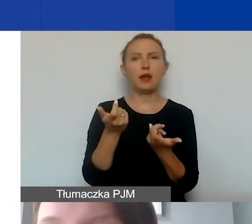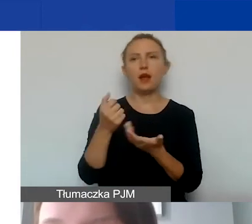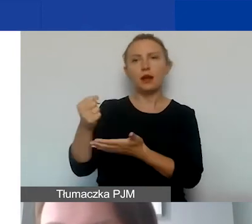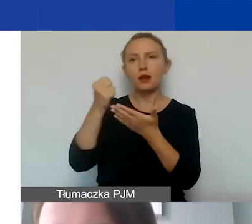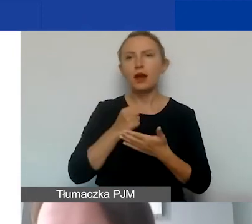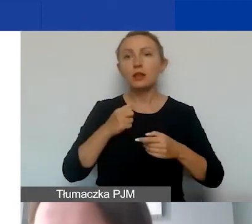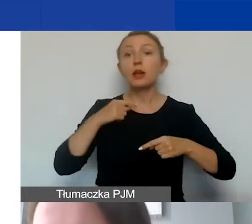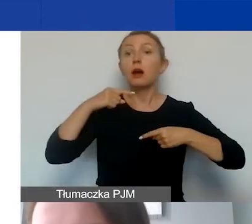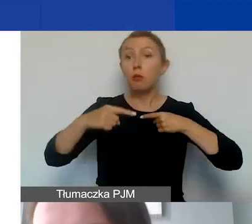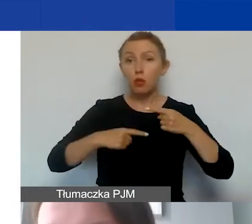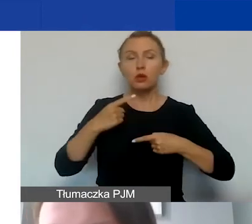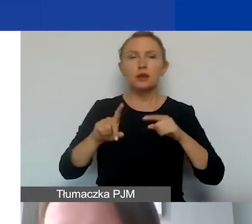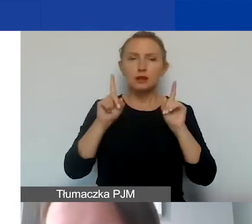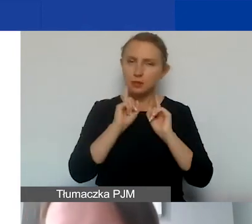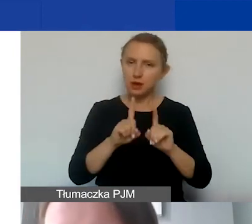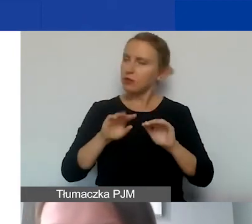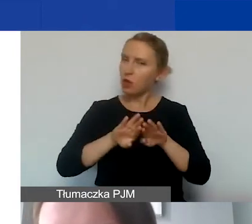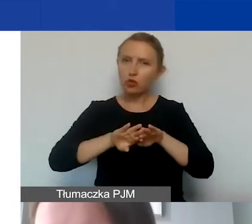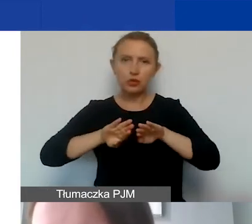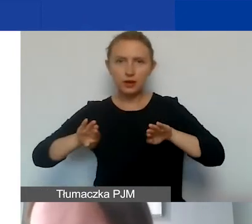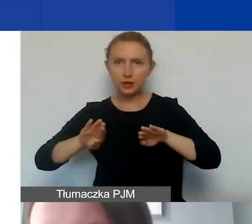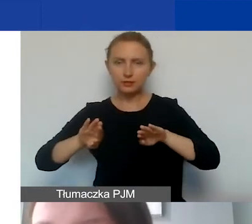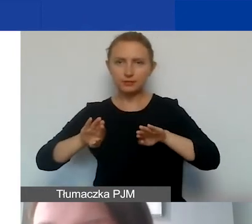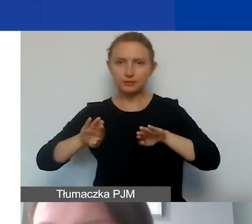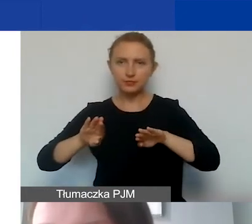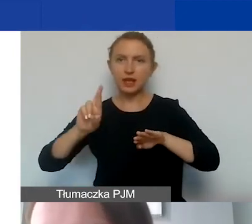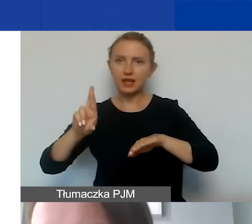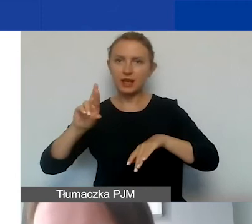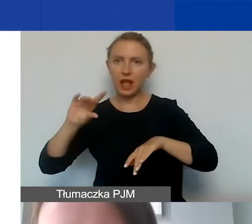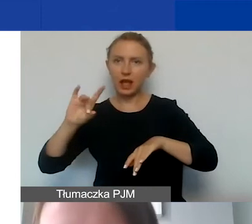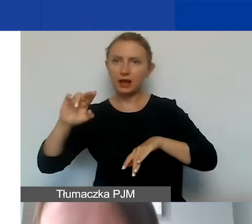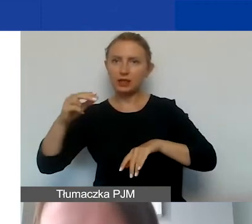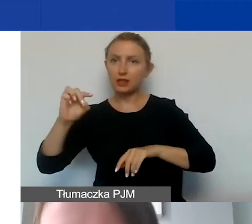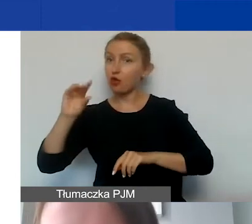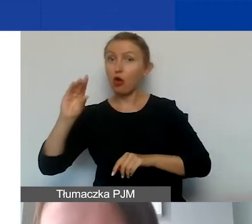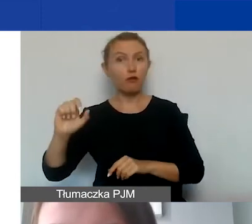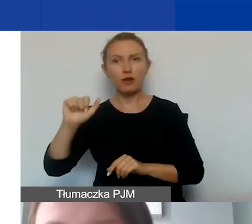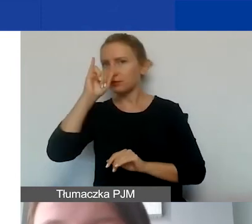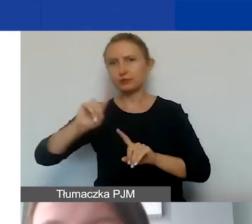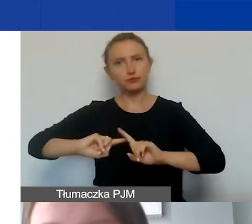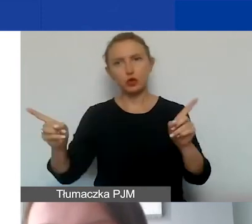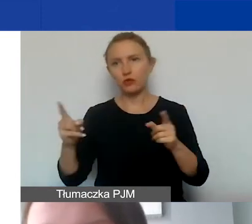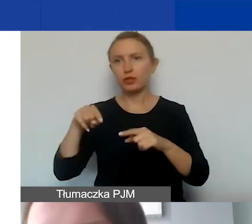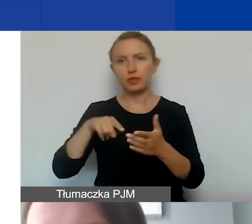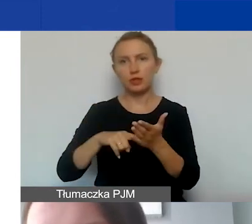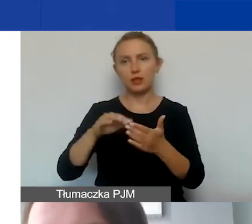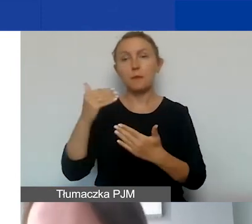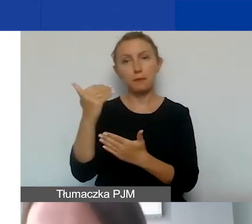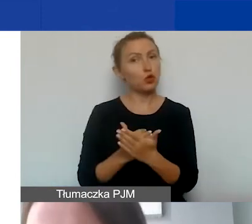odrębna procedura regrantingowa jest wykluczona w ramach tego programu. Nie finansujemy również działań